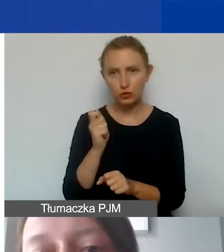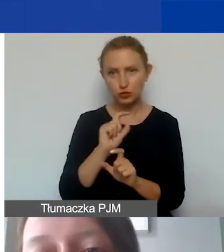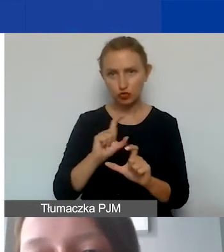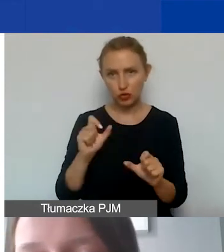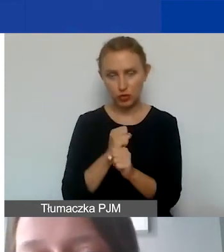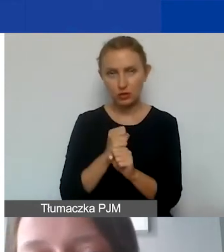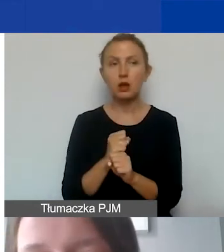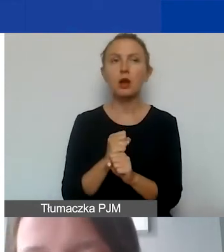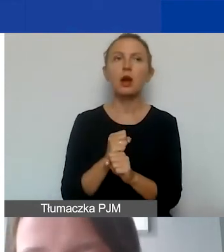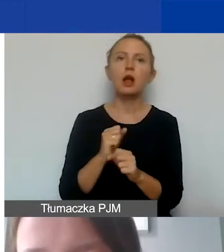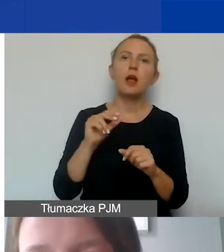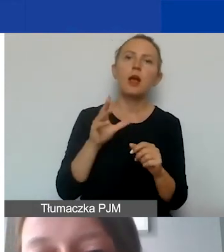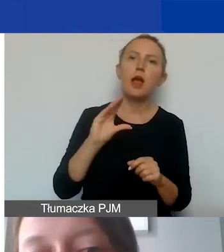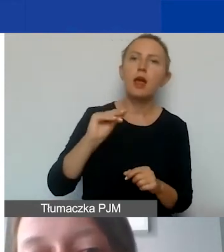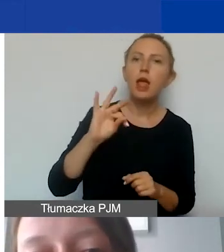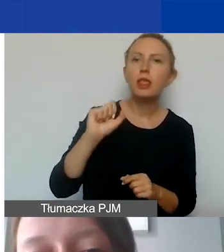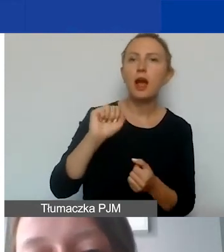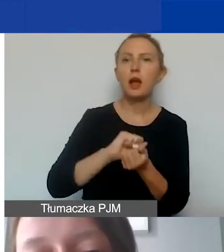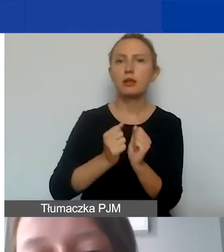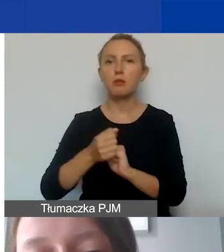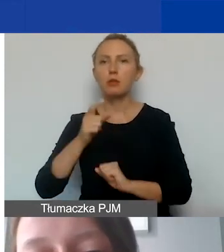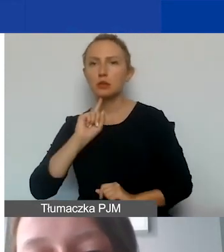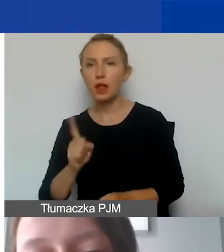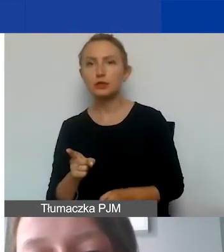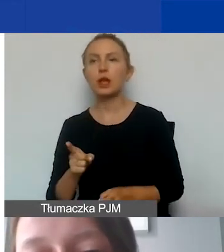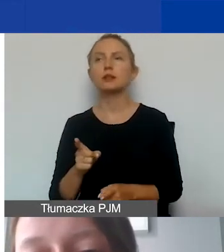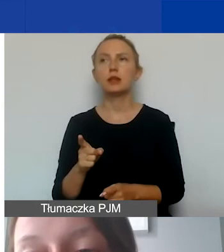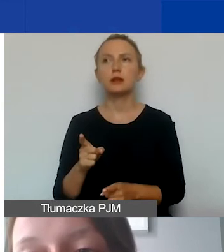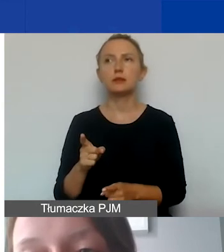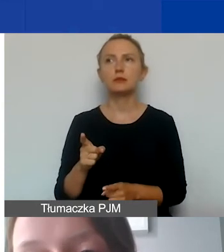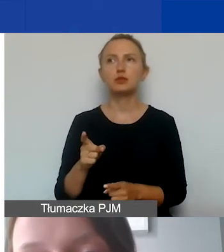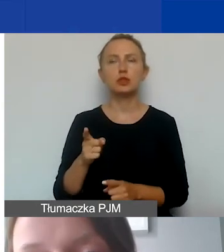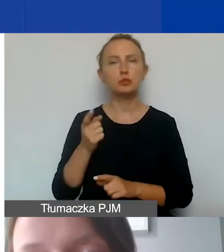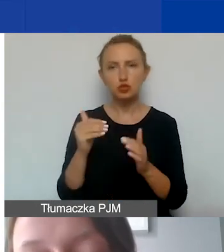czy to etaty, czy zlecenia, były dokumentowane.